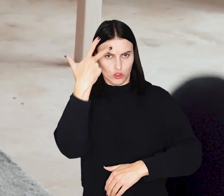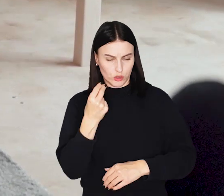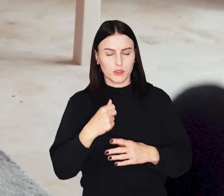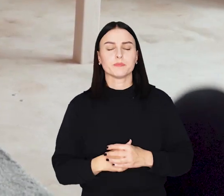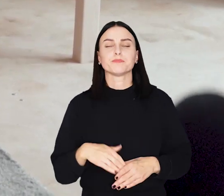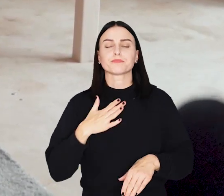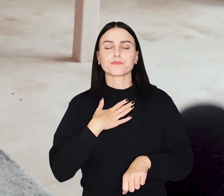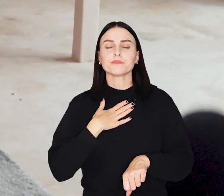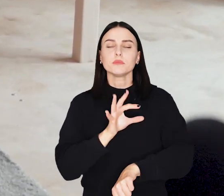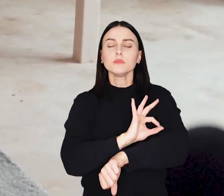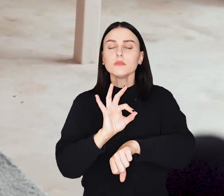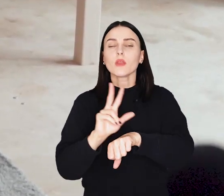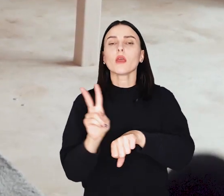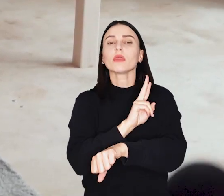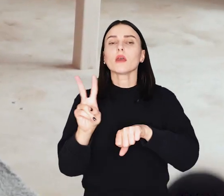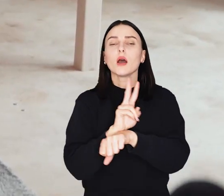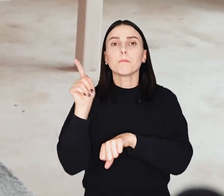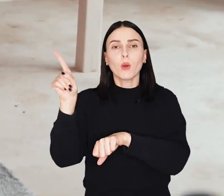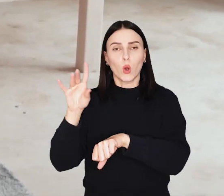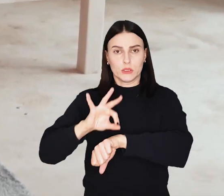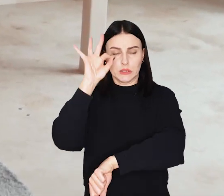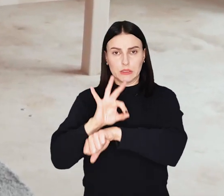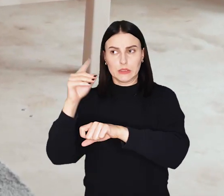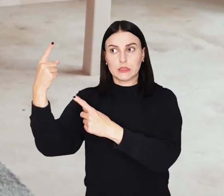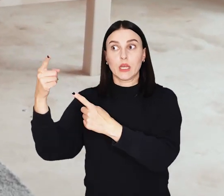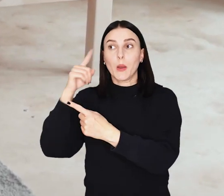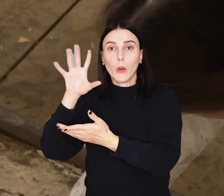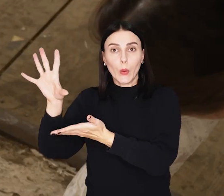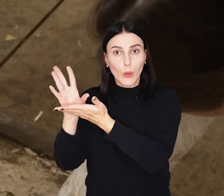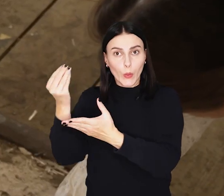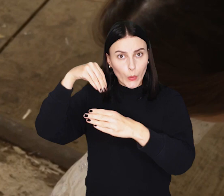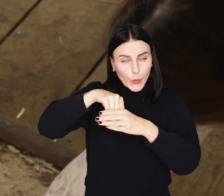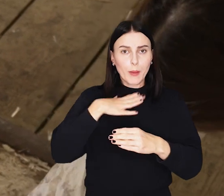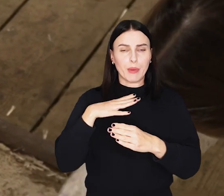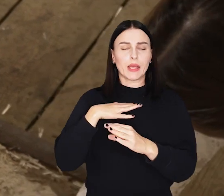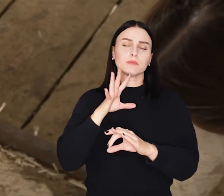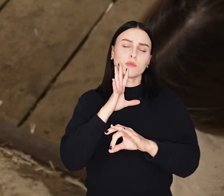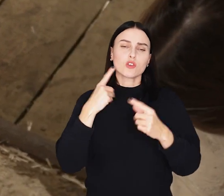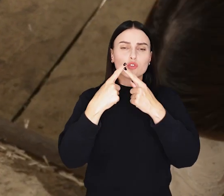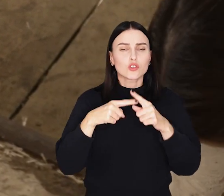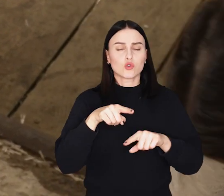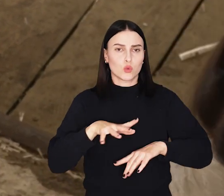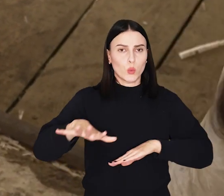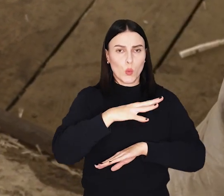Projekt japońskiego architekta Shigeru Bana został dostosowany do polskich warunków atmosferycznych i wymagań prawnych.